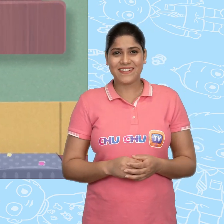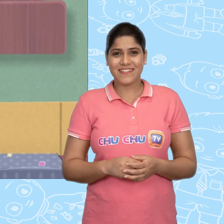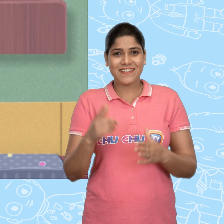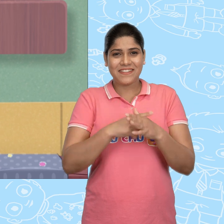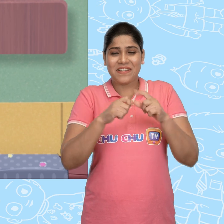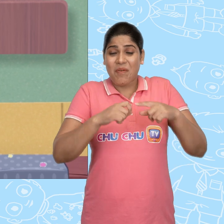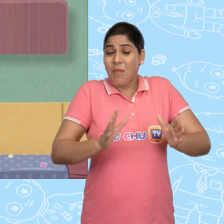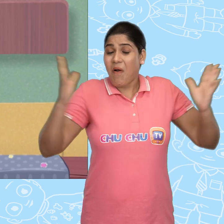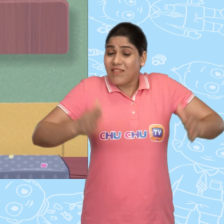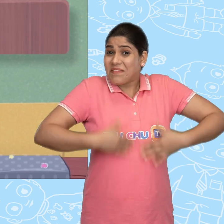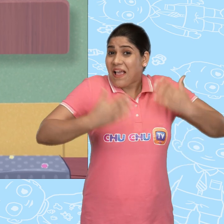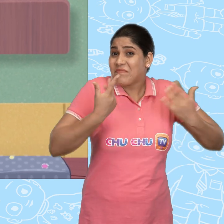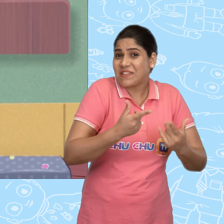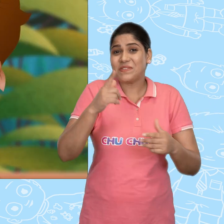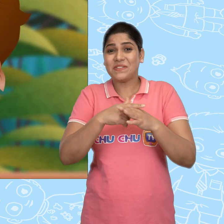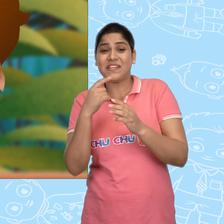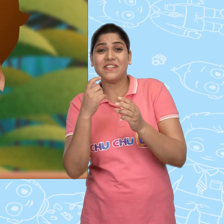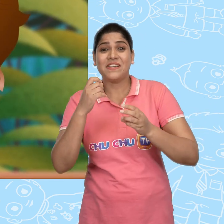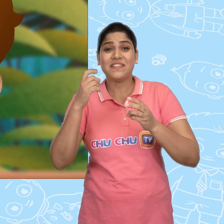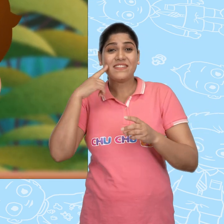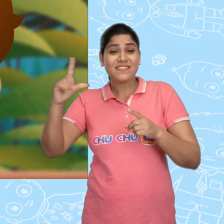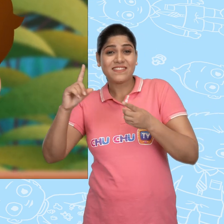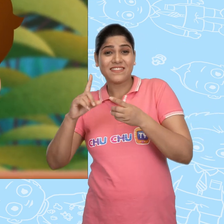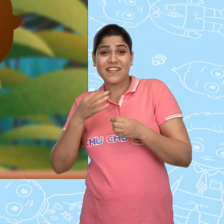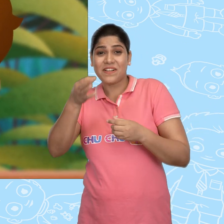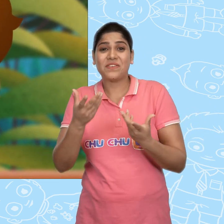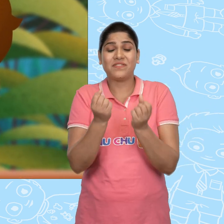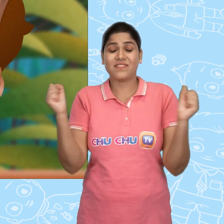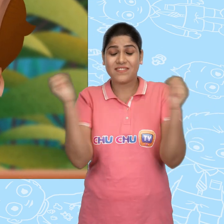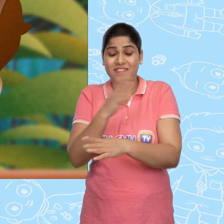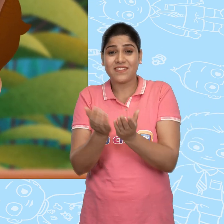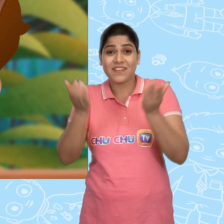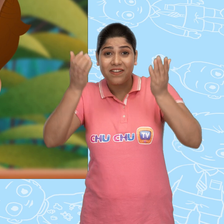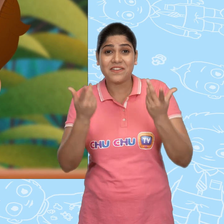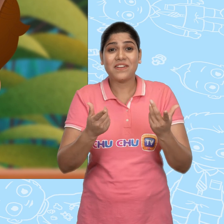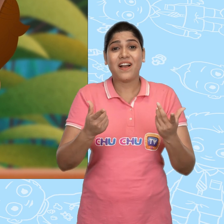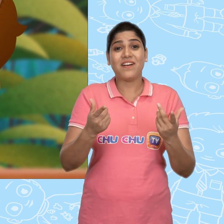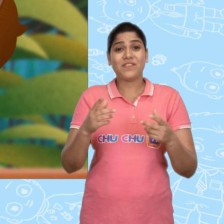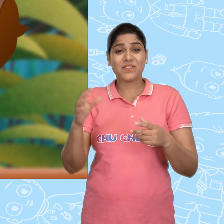Jack बहुत खुश था. उसने Jill को जादुई कटोरा और सोने का सिक्का दिखाया.